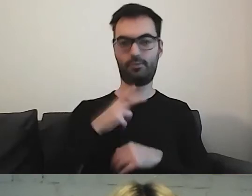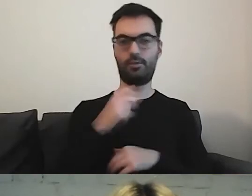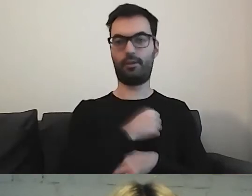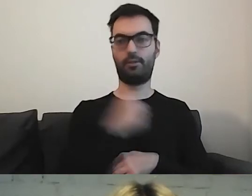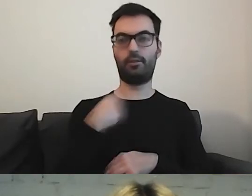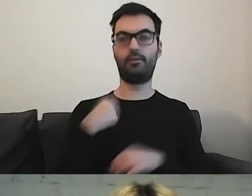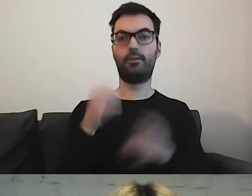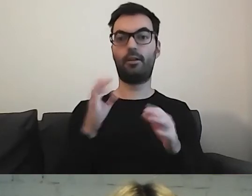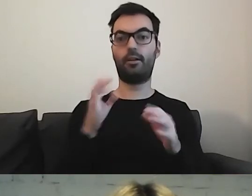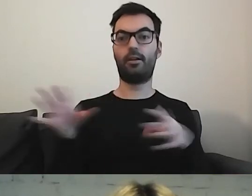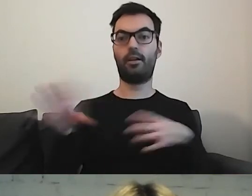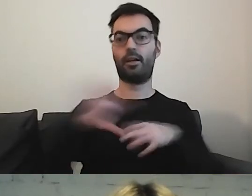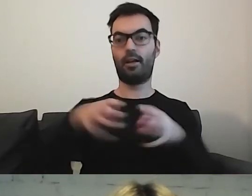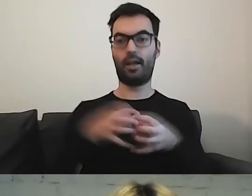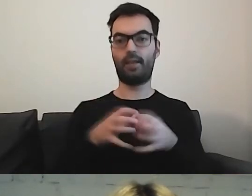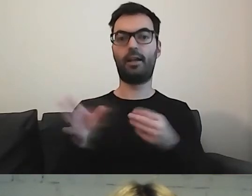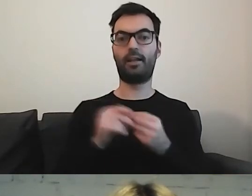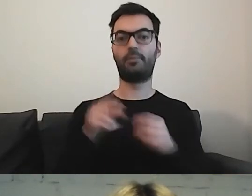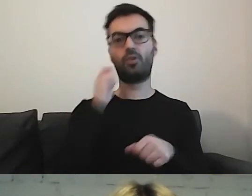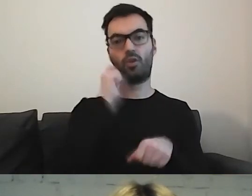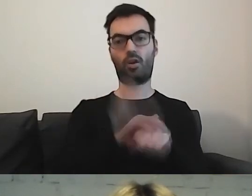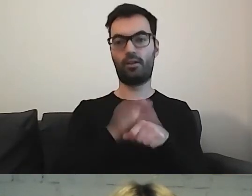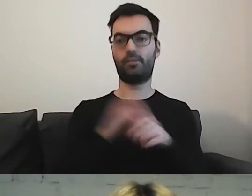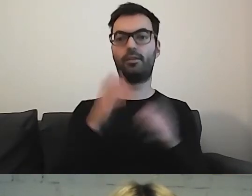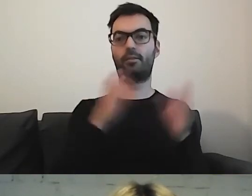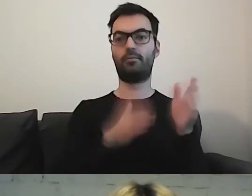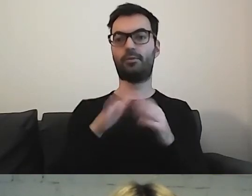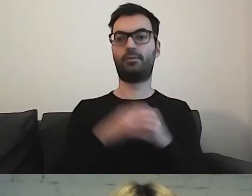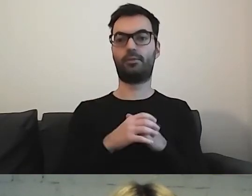wspólnie z koleżanką przygotowałyśmy szablon,